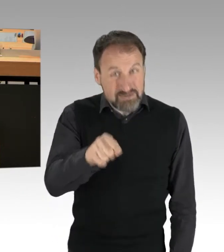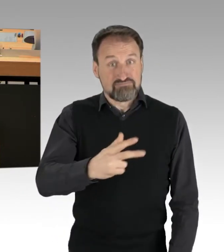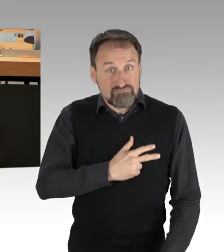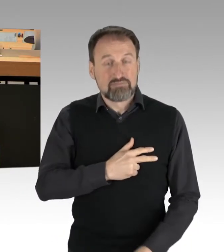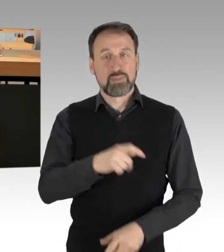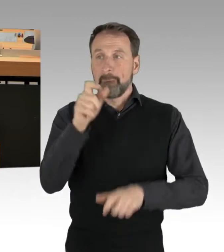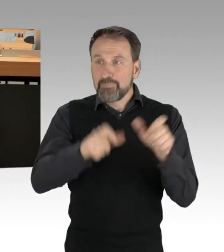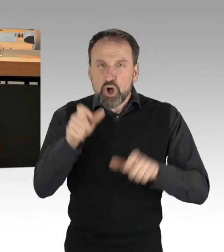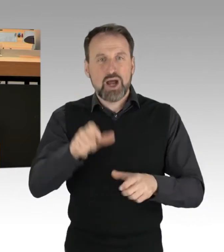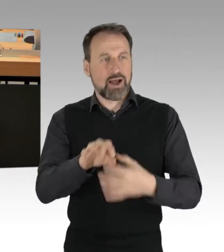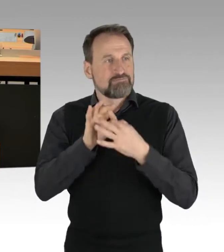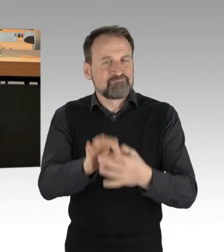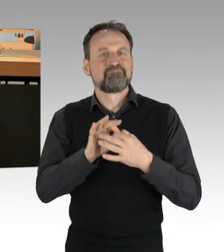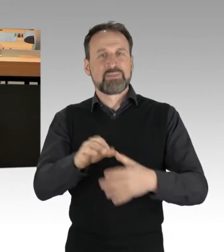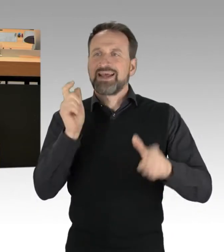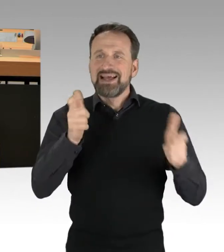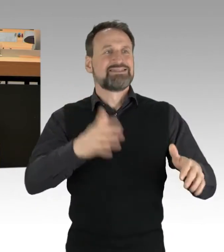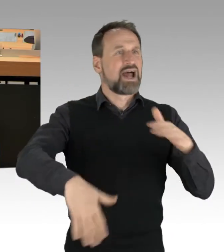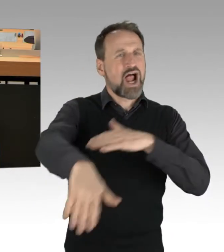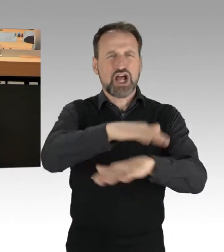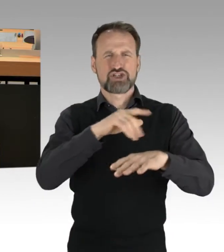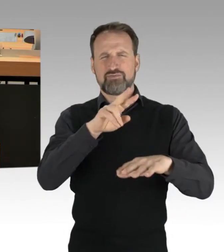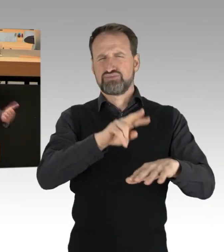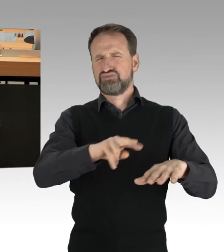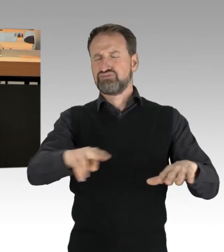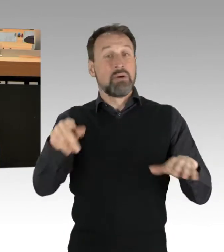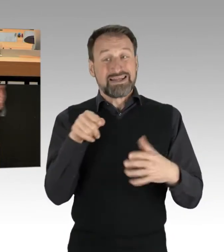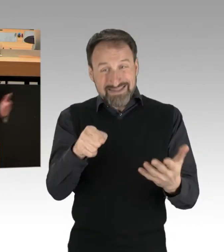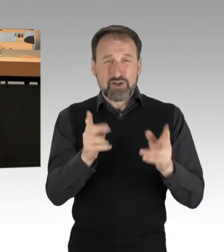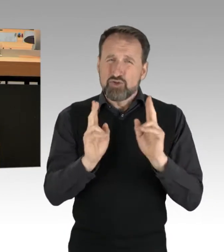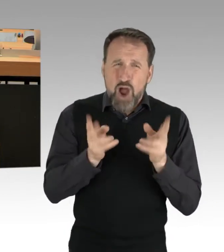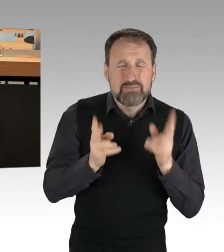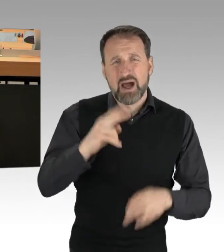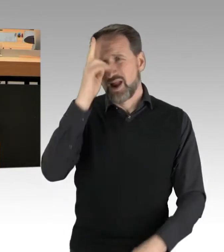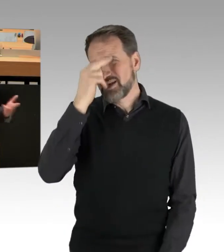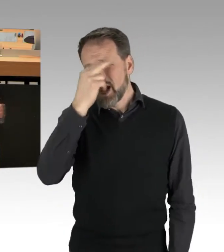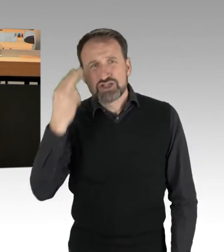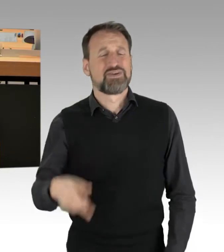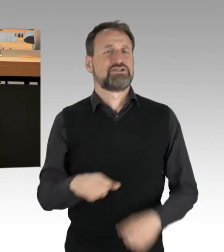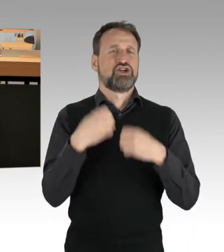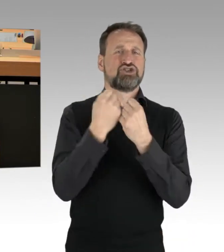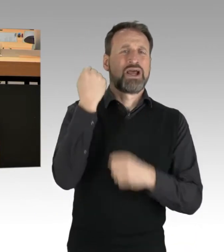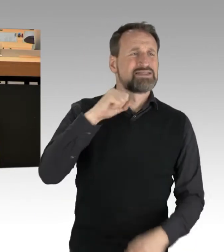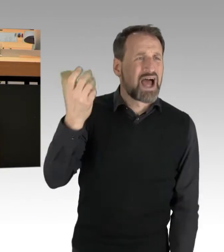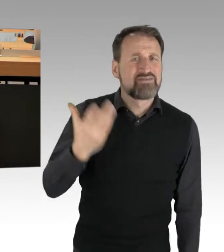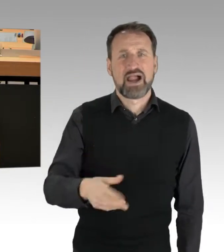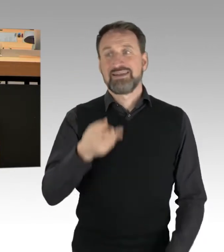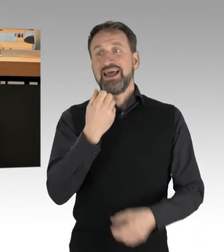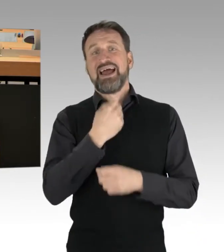das sind Bürger aus der Gesellschaft, das sind mitunter ganz normale Krankenschwestern, Staatsanwälte, es sind Rechtsanwälte, es sind Familienväter,